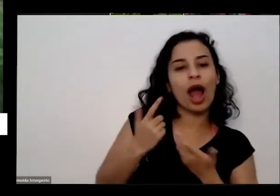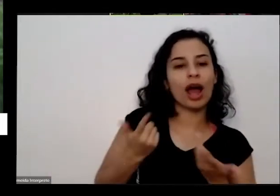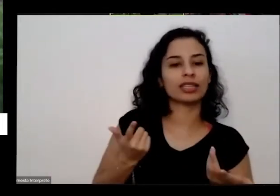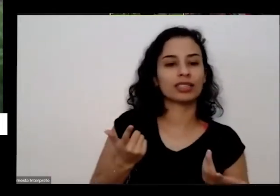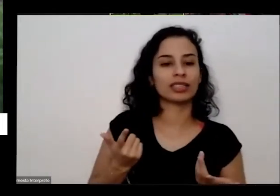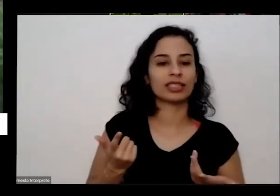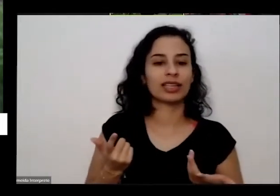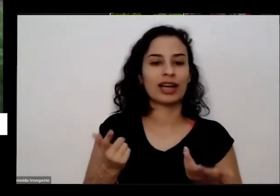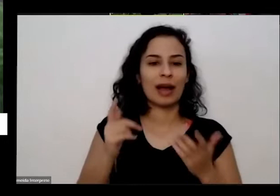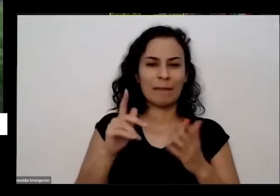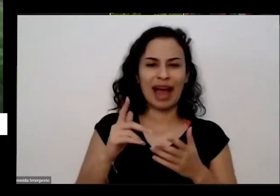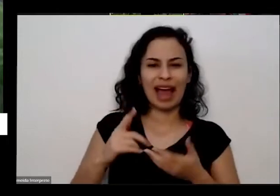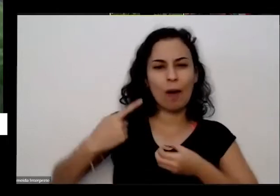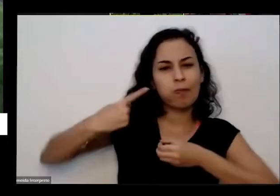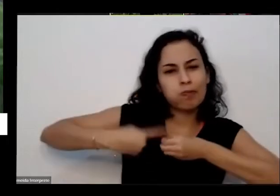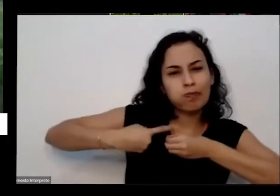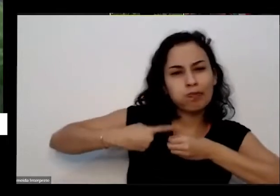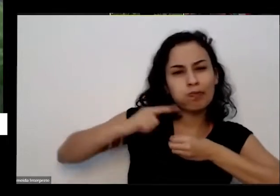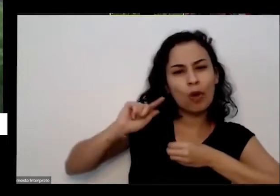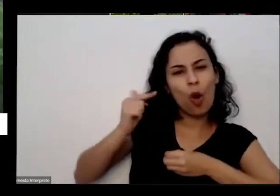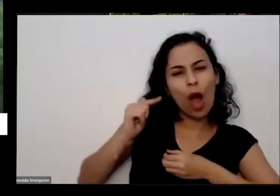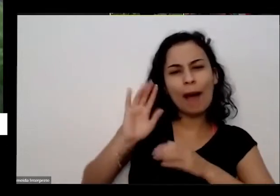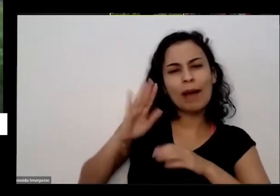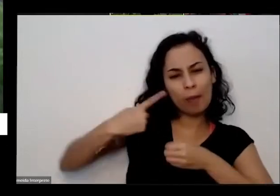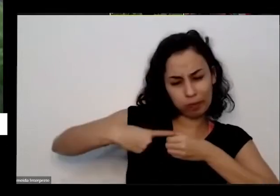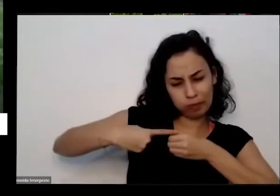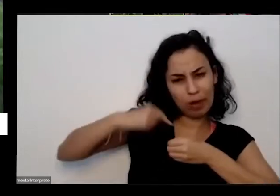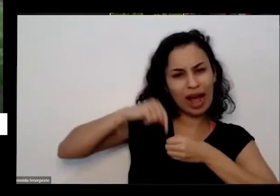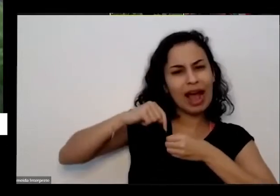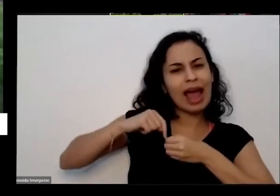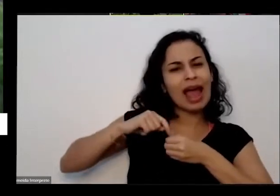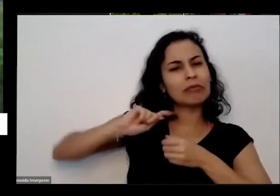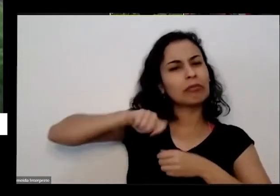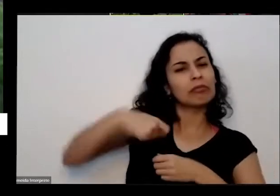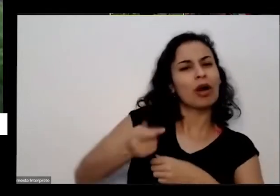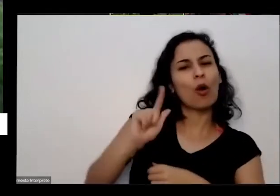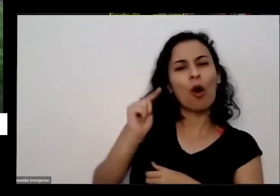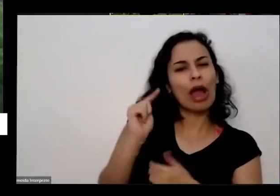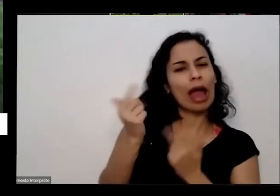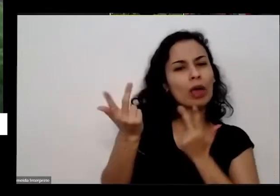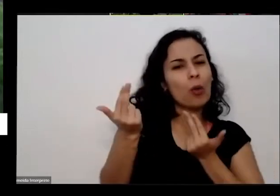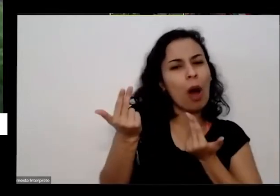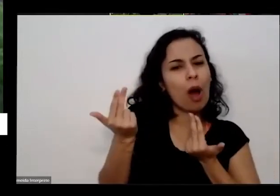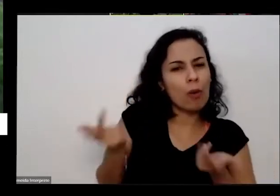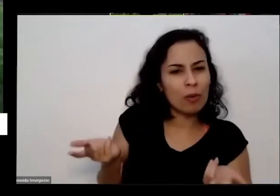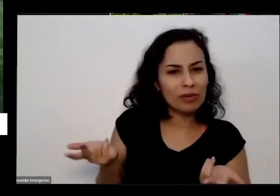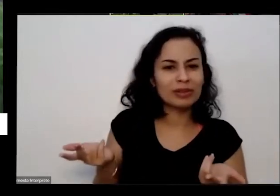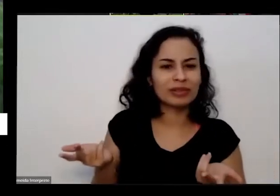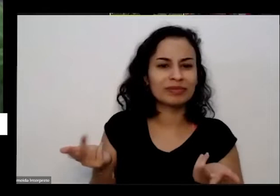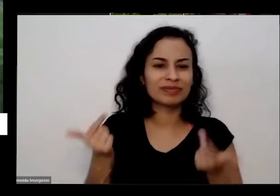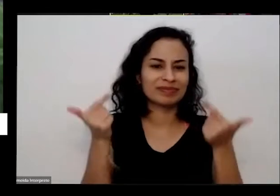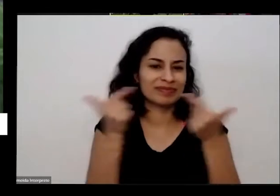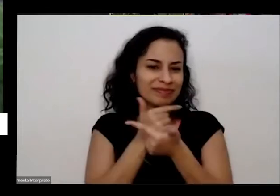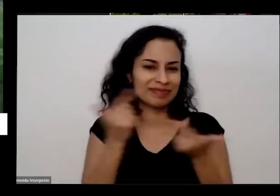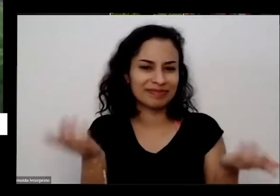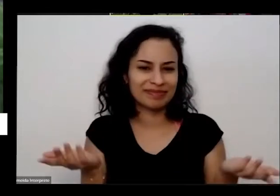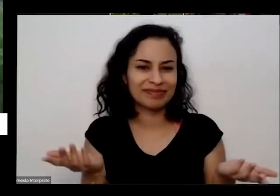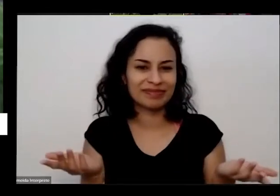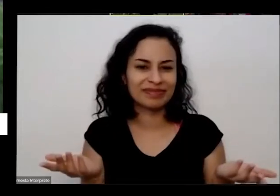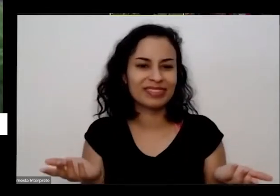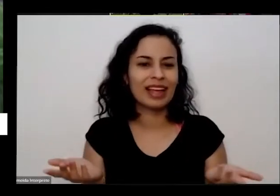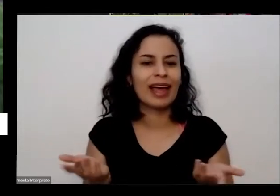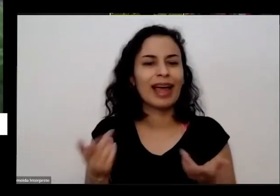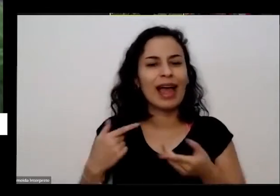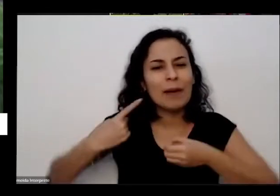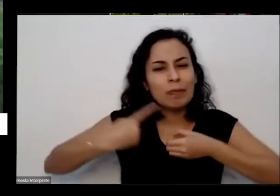no interior de Goiás é muita Redonda interior do interior do Interior no lugar que nunca virou nem